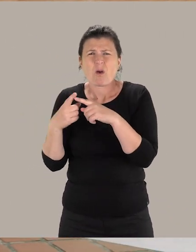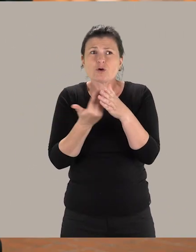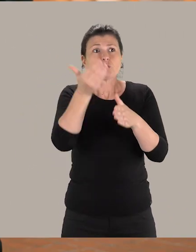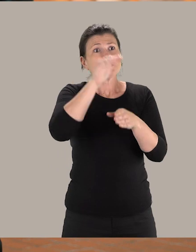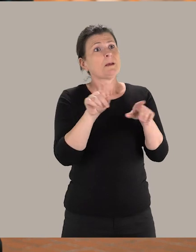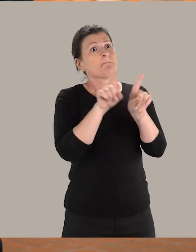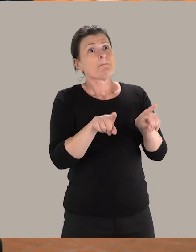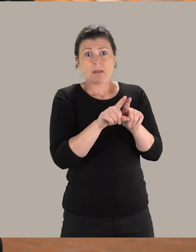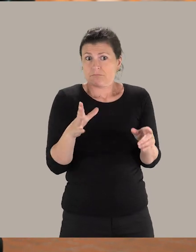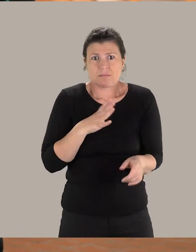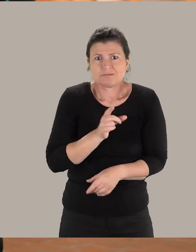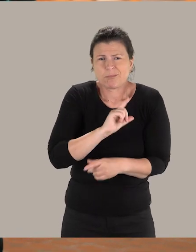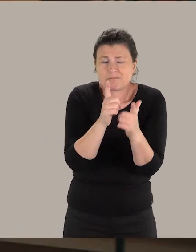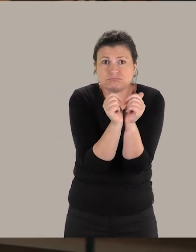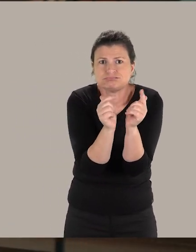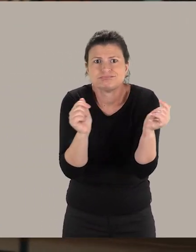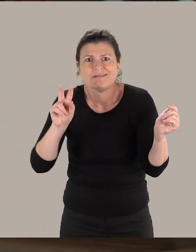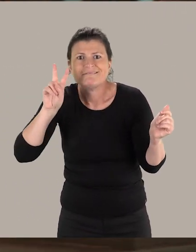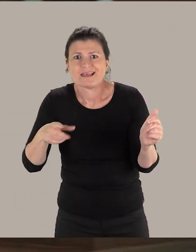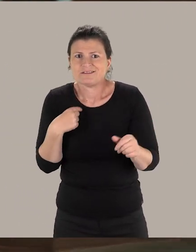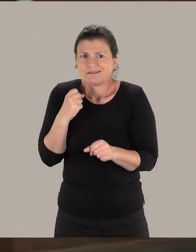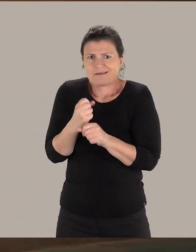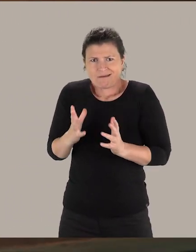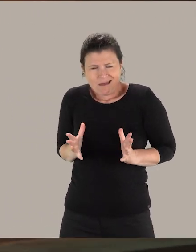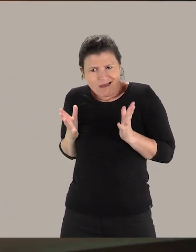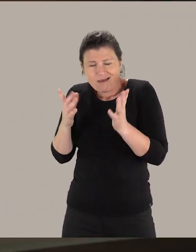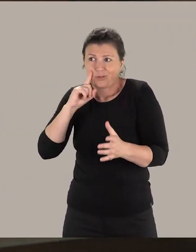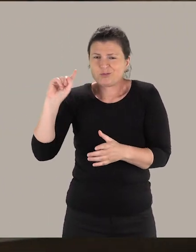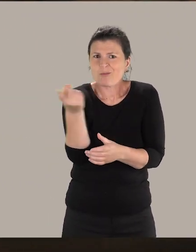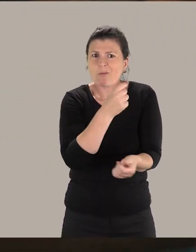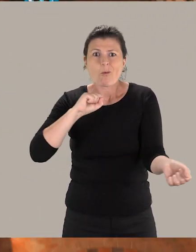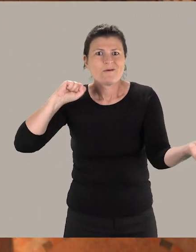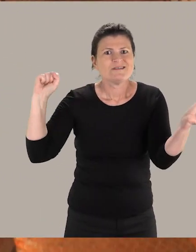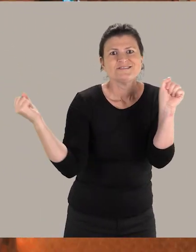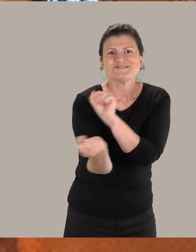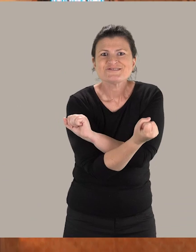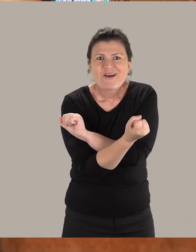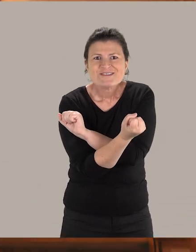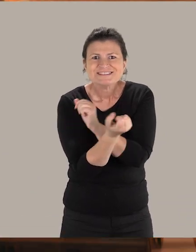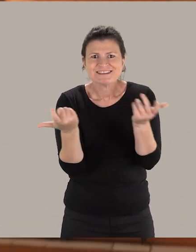La journée type n'existe pas. C'est extrêmement varié. C'est un travail où l'on œuvre pour que le monde change.